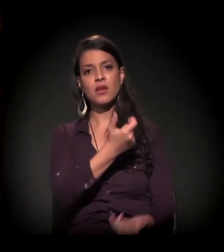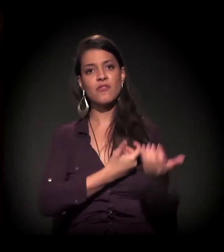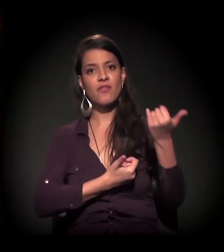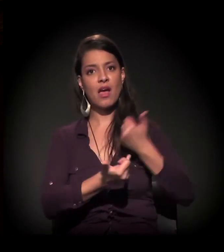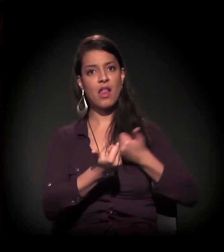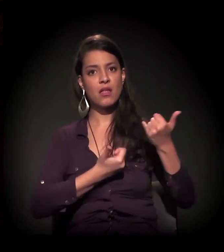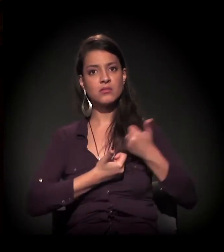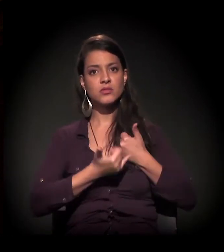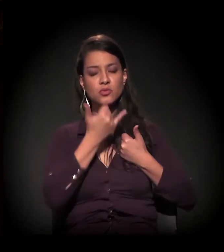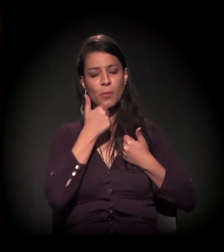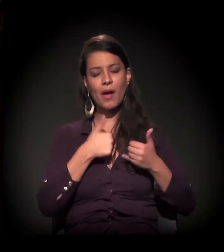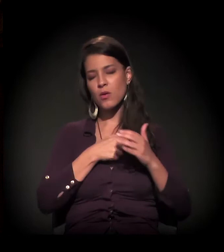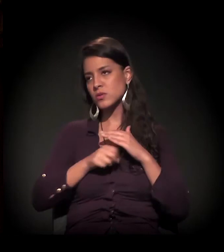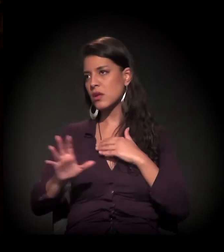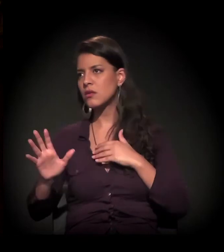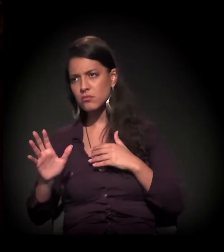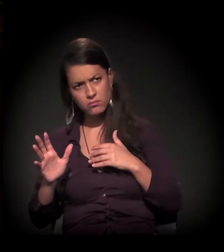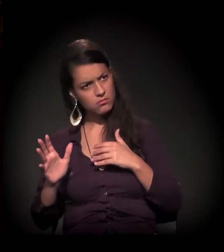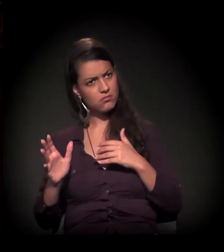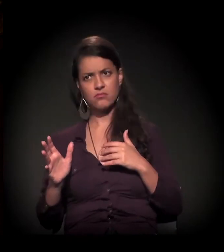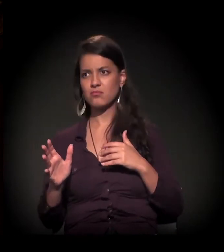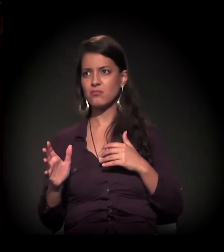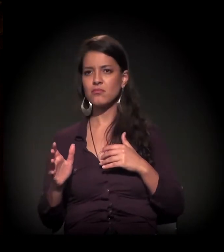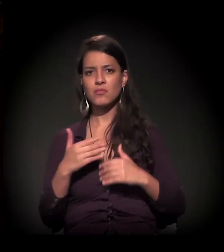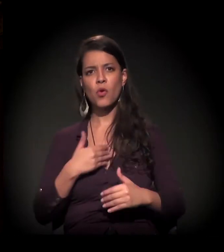ele é inapto, ele é ineficaz, ele é inexistente.